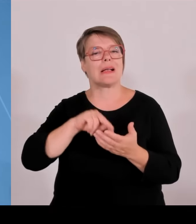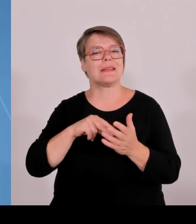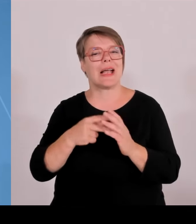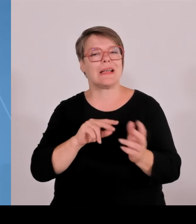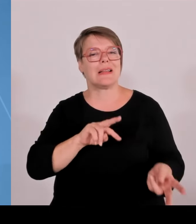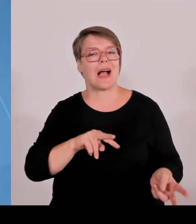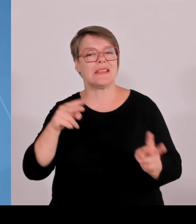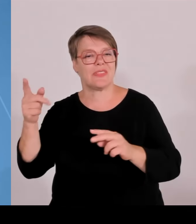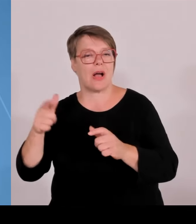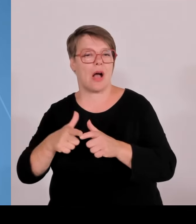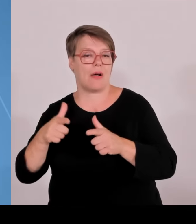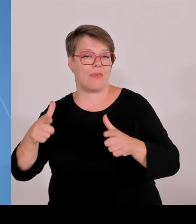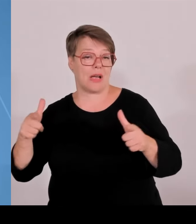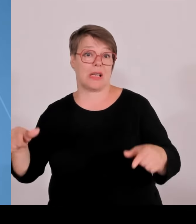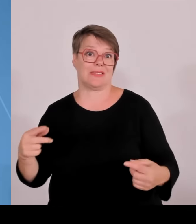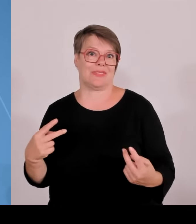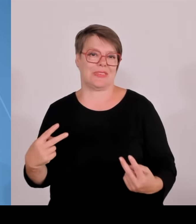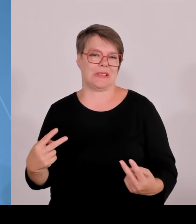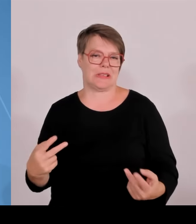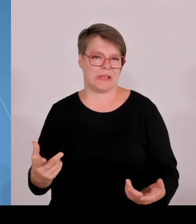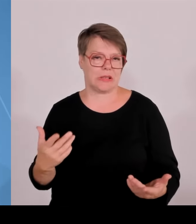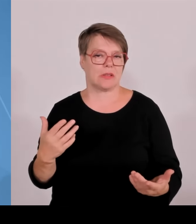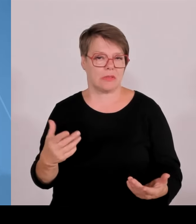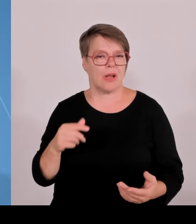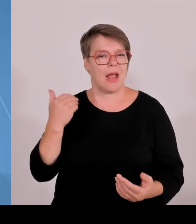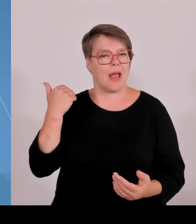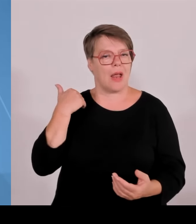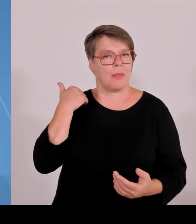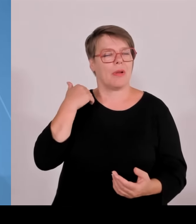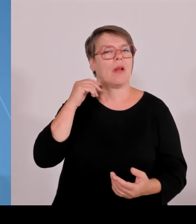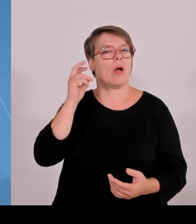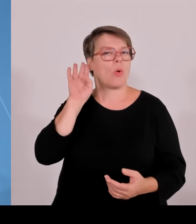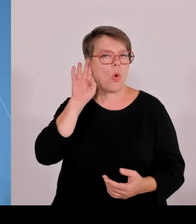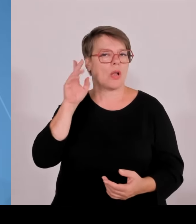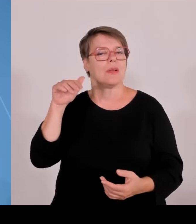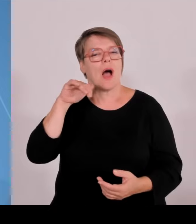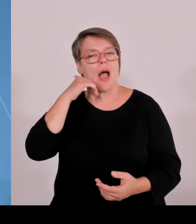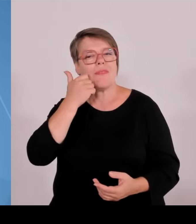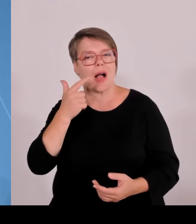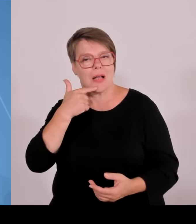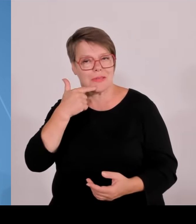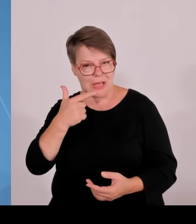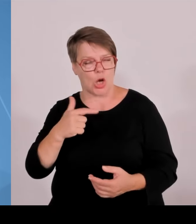erfolgreichste, nicht nur deutsche, sondern sogar europäische Gründerzentrum. Gerade ausgezeichnet, weil